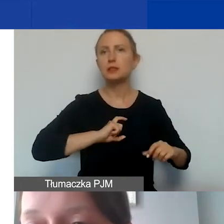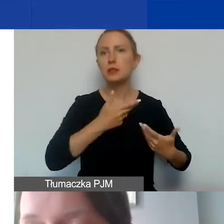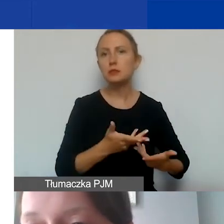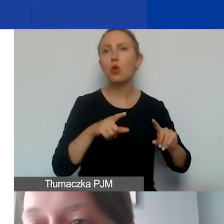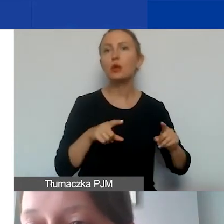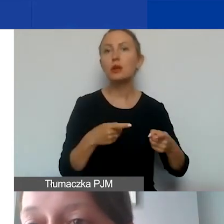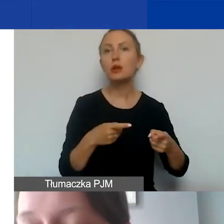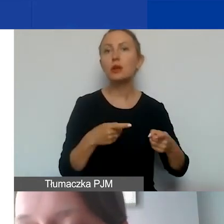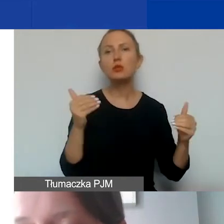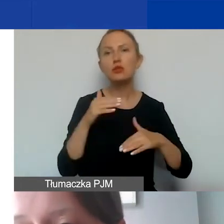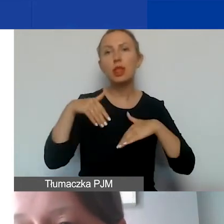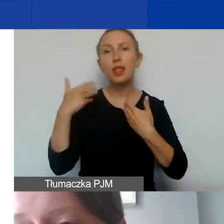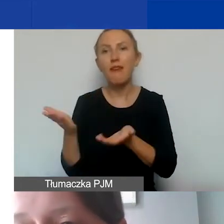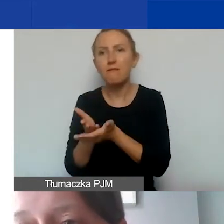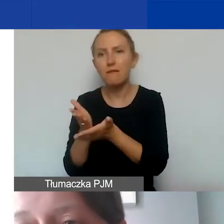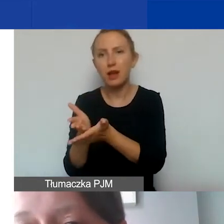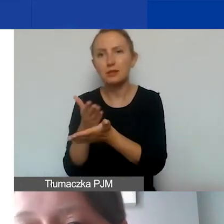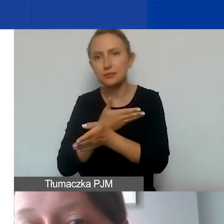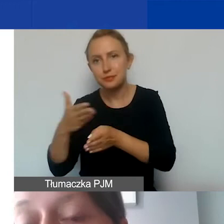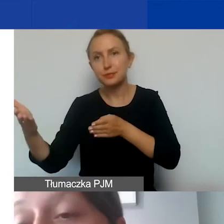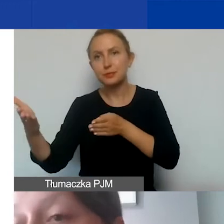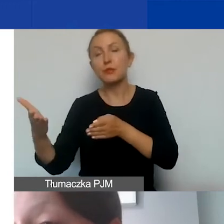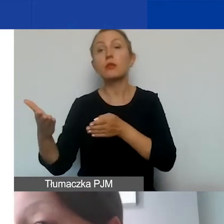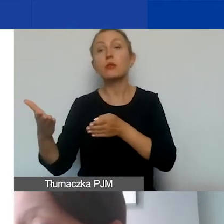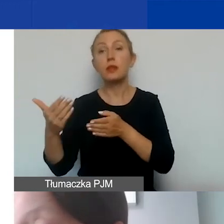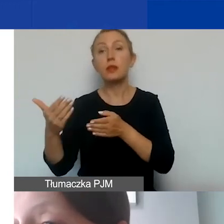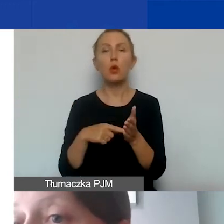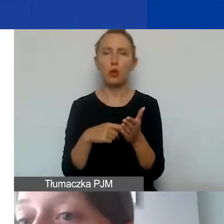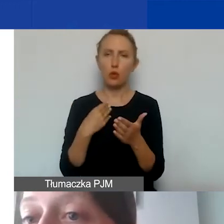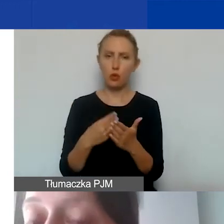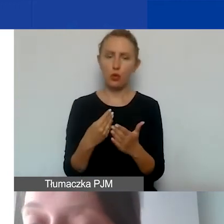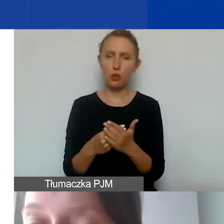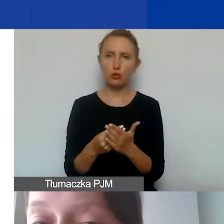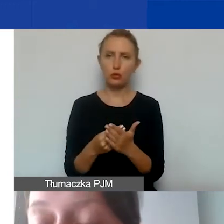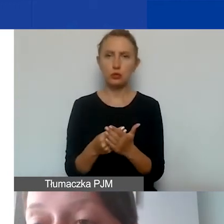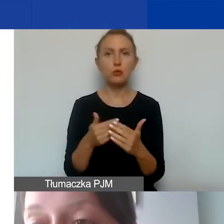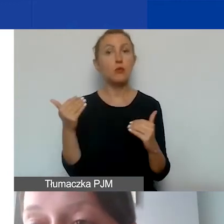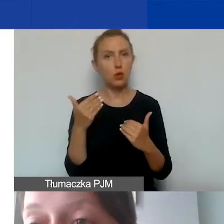żeby można było udzielać naszym beneficjentom pomocy, to takie koszty mogą być uzasadnione.